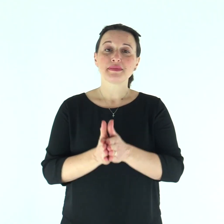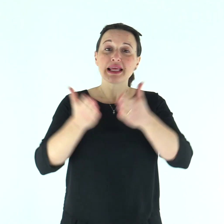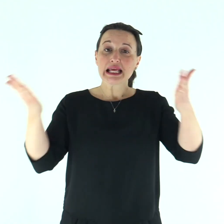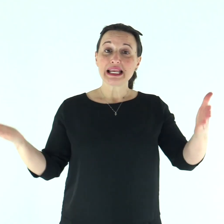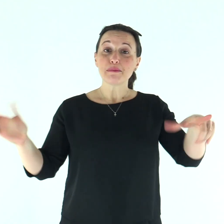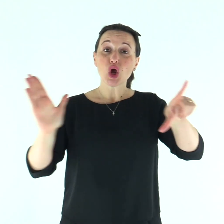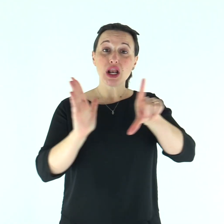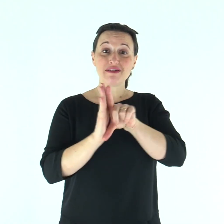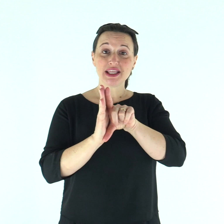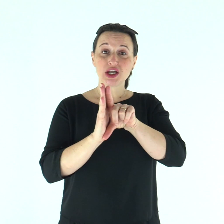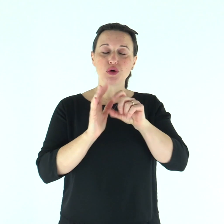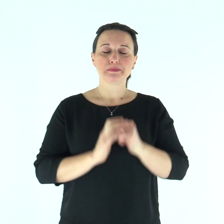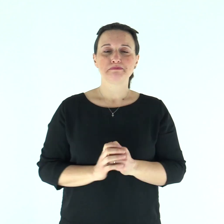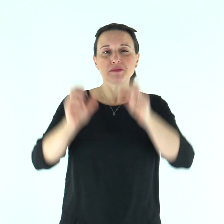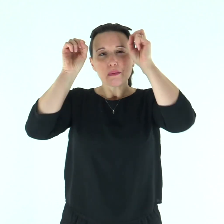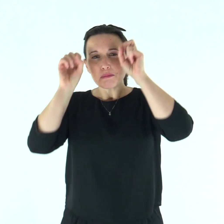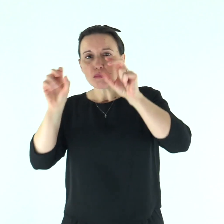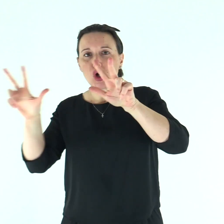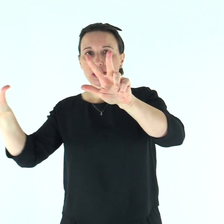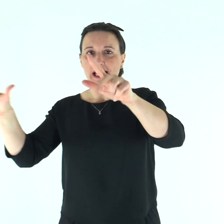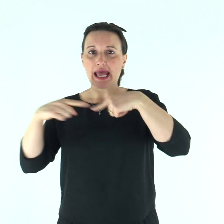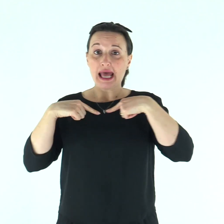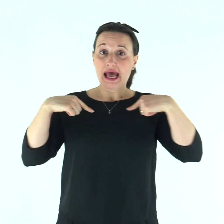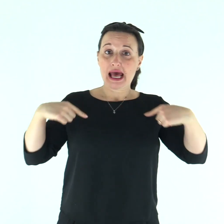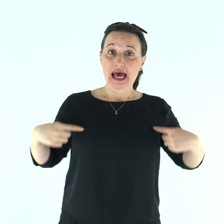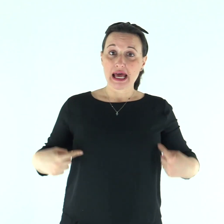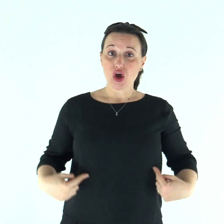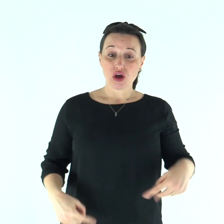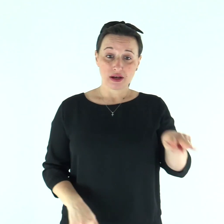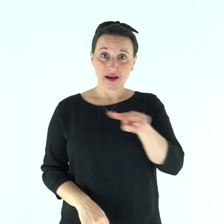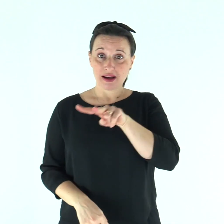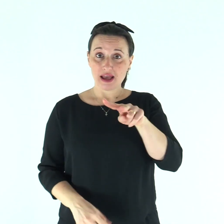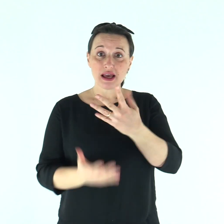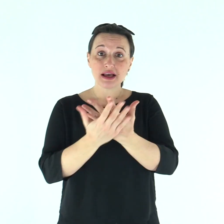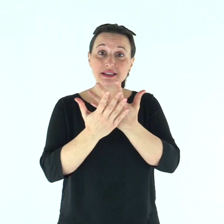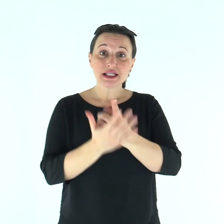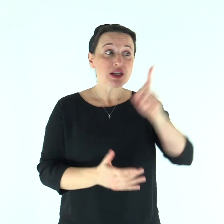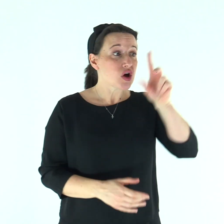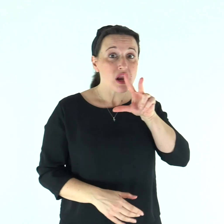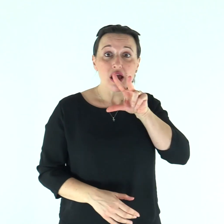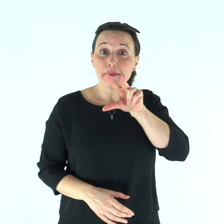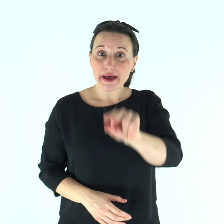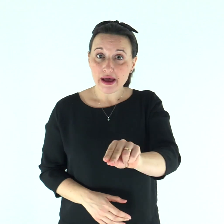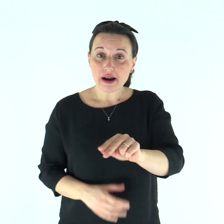Dal libro del Levìtico Il Signore parlò a Mosè e ad Aronne e disse: